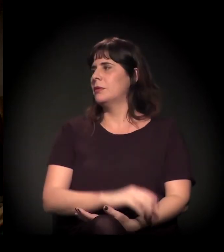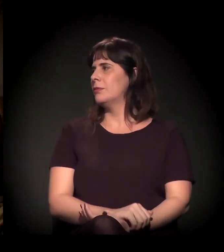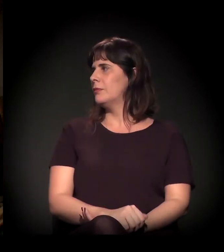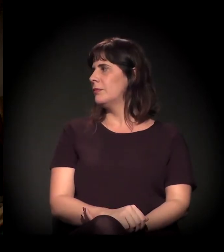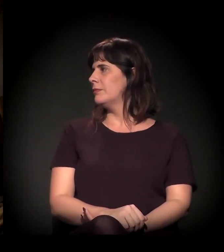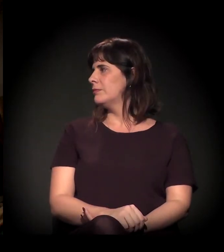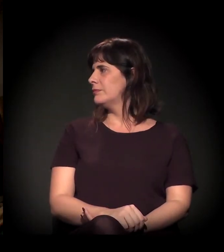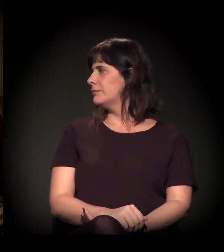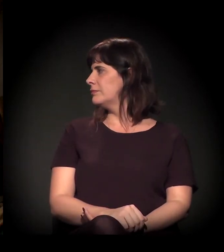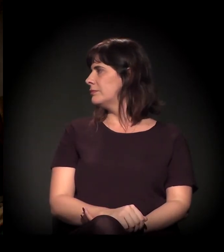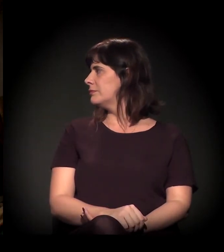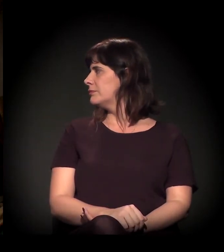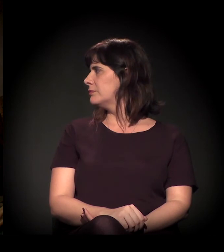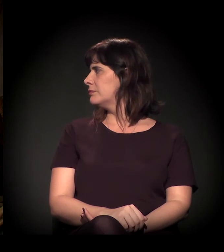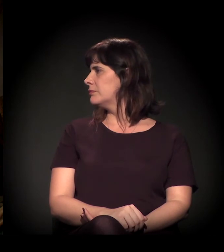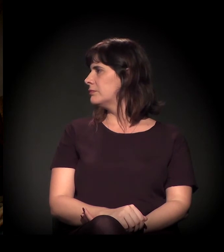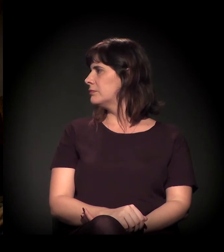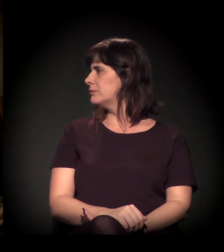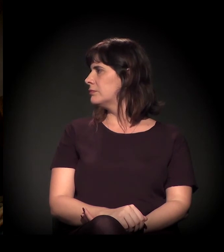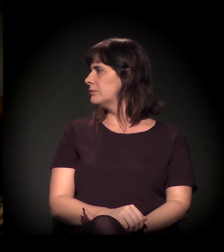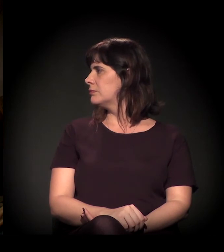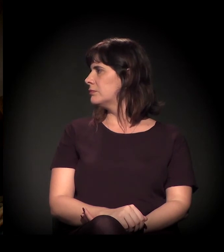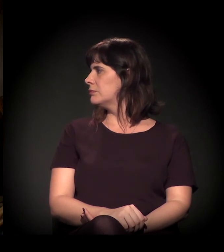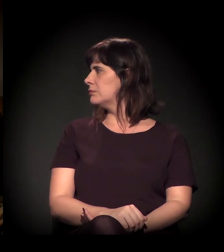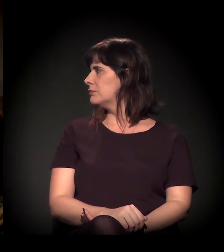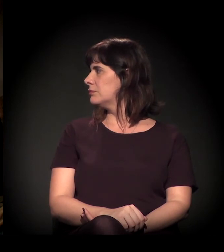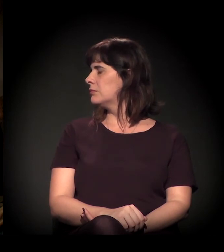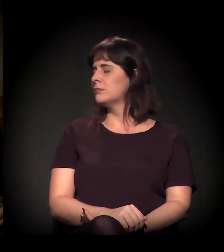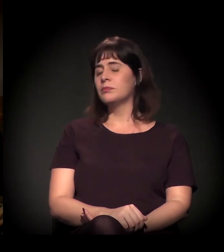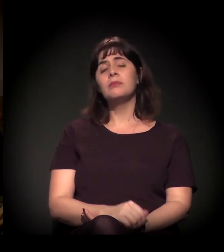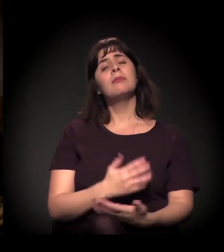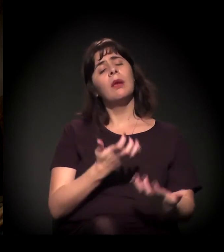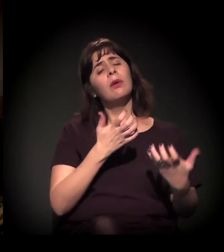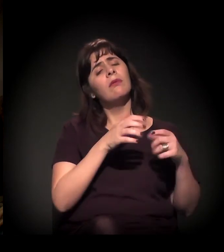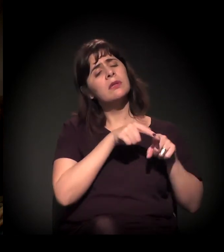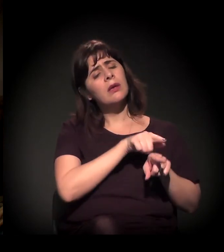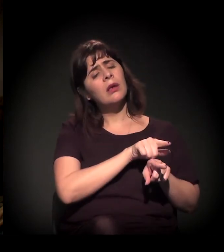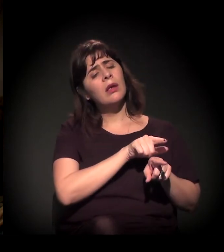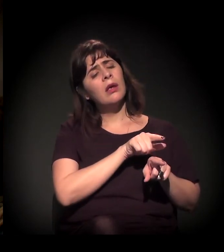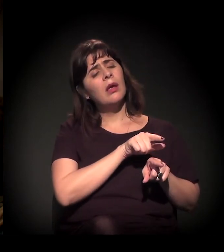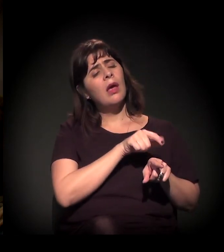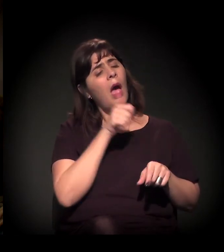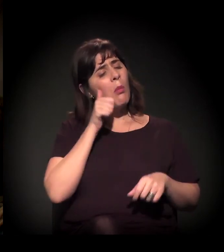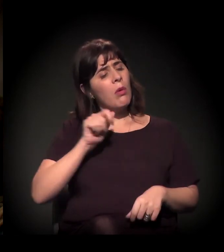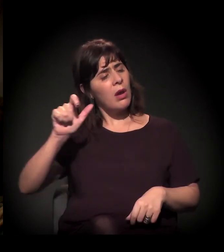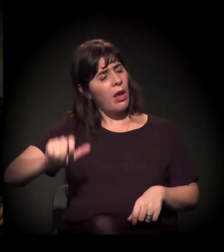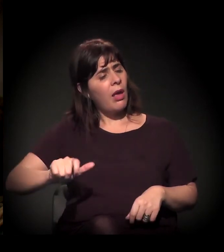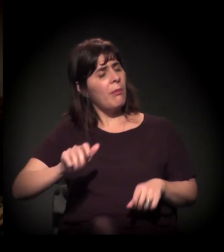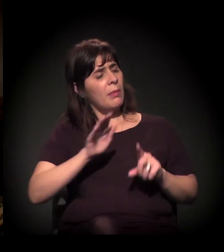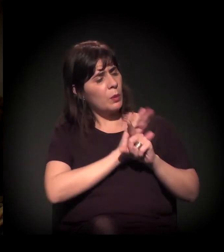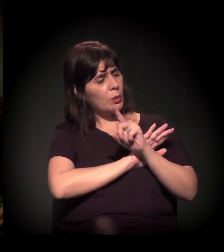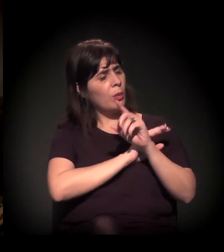Dito, eu queria que você começasse pela pergunta dela sobre a questão do... Como você... Você milita desde 1982, não é?